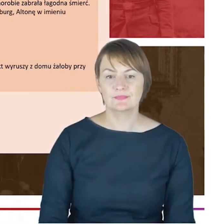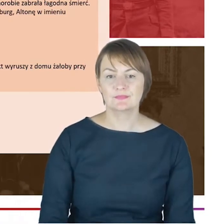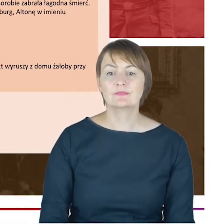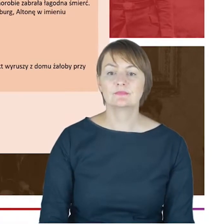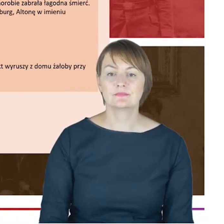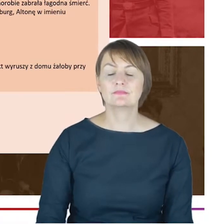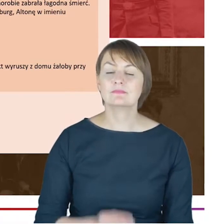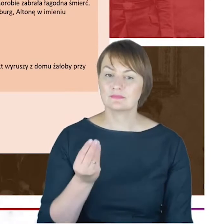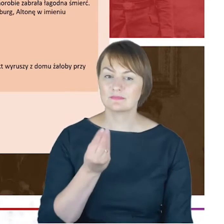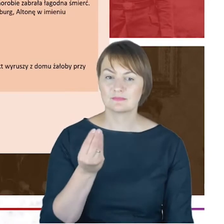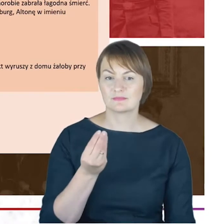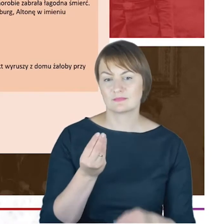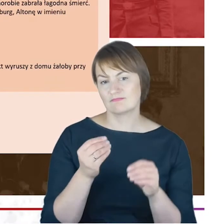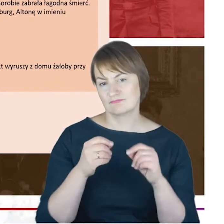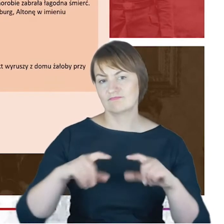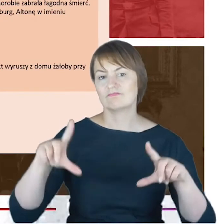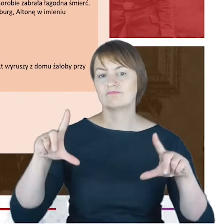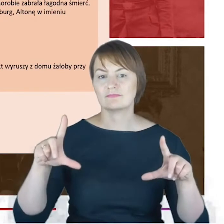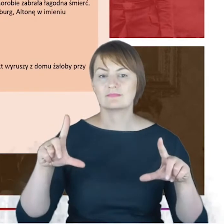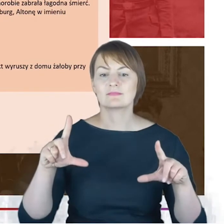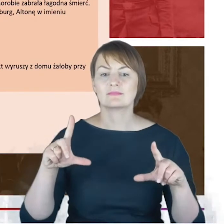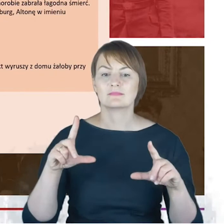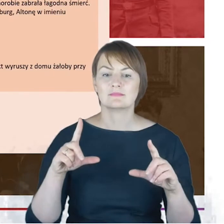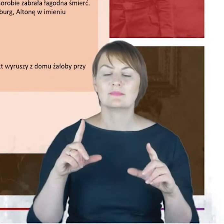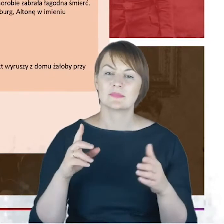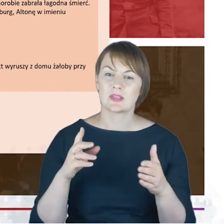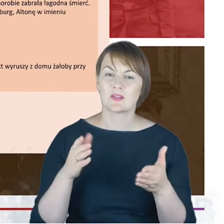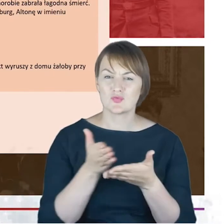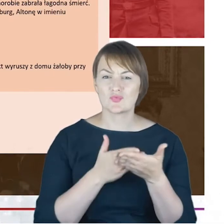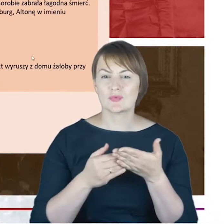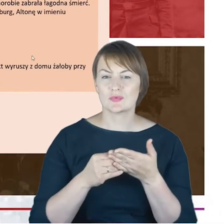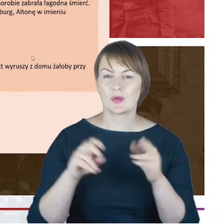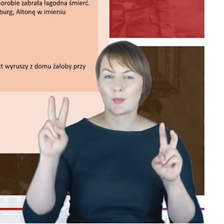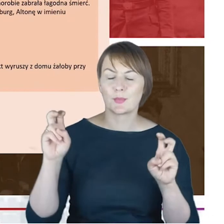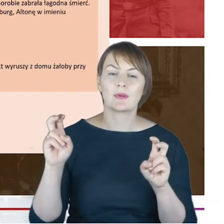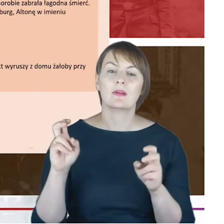fragment z Allgemeinde Zeitung des Judentums, gdzie ukazał się-to niebyła jedyna gazeta,